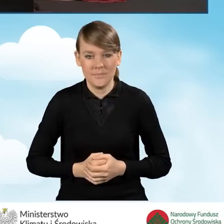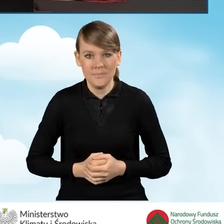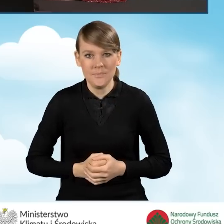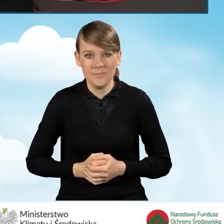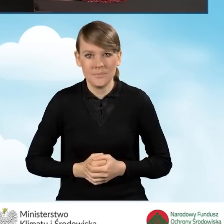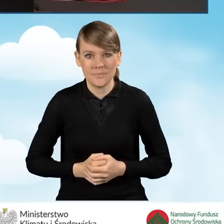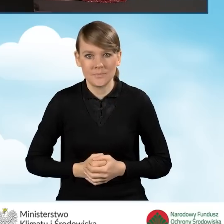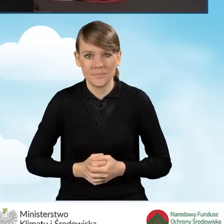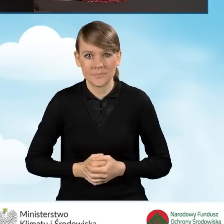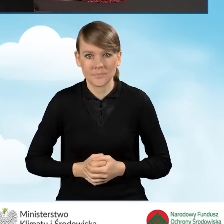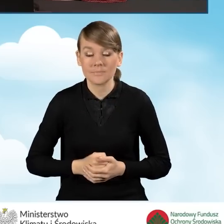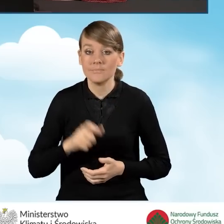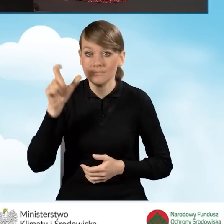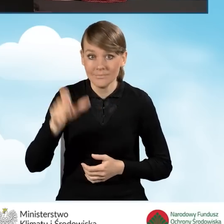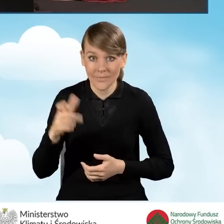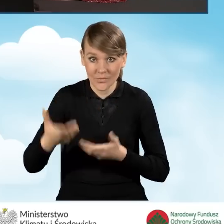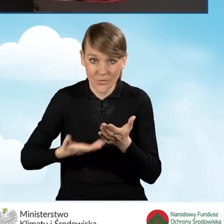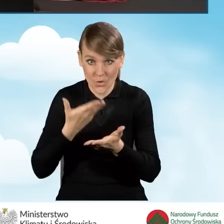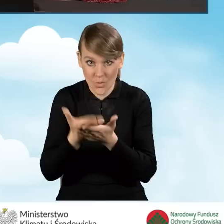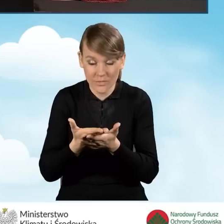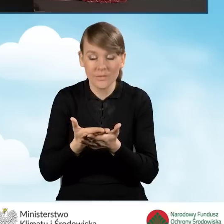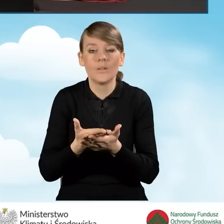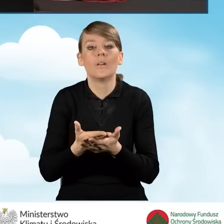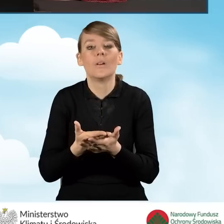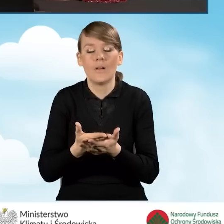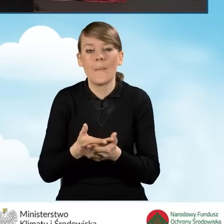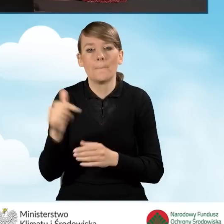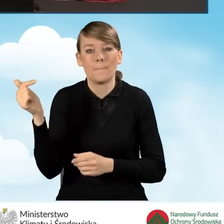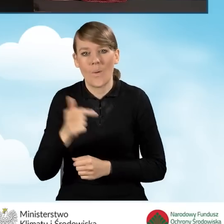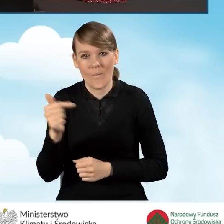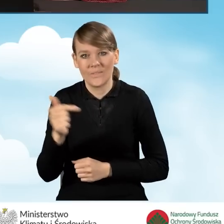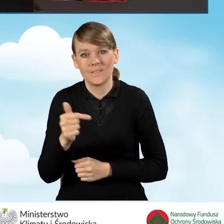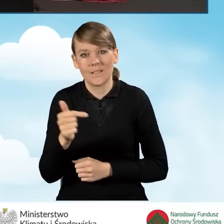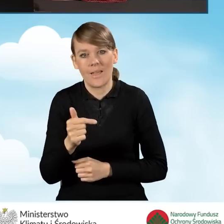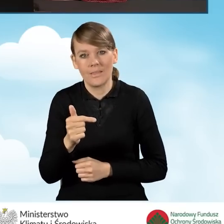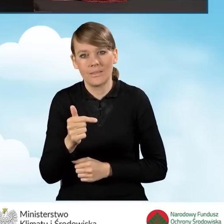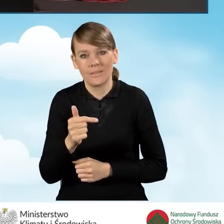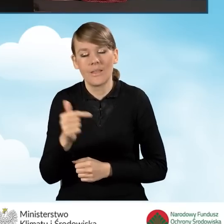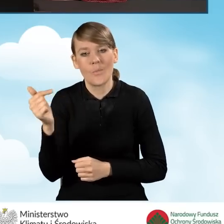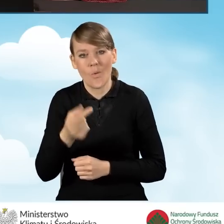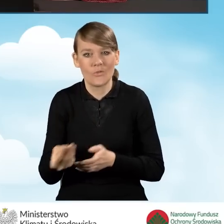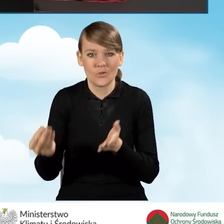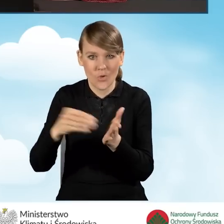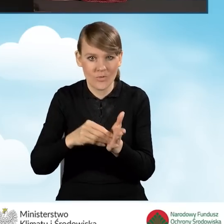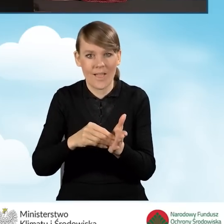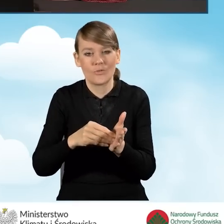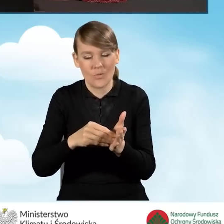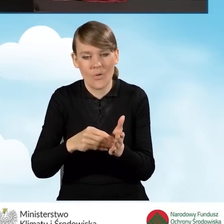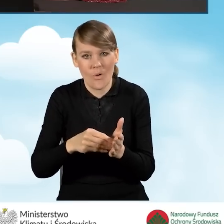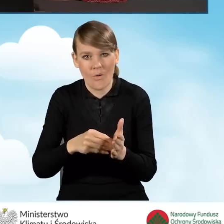Wnioskodawca powinien przedstawić do wniosku odpowiednie